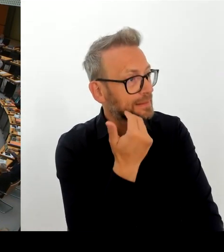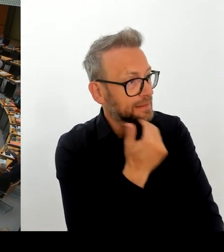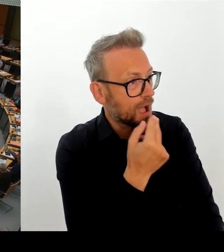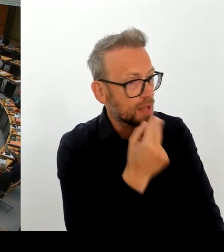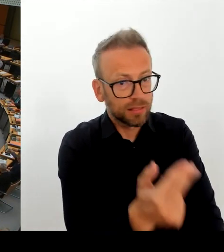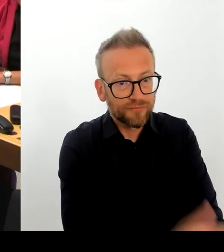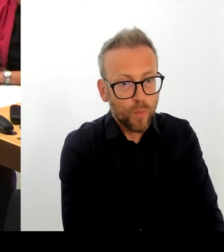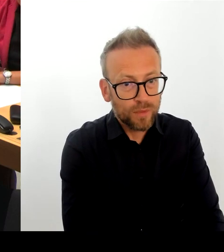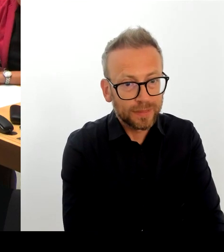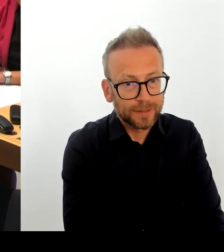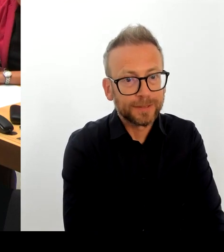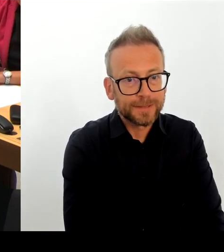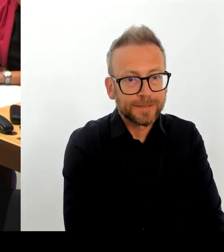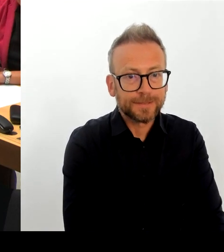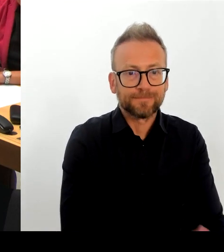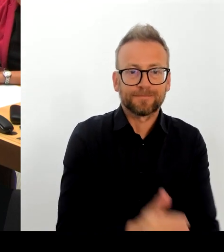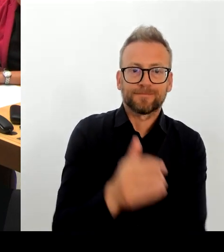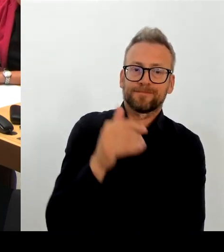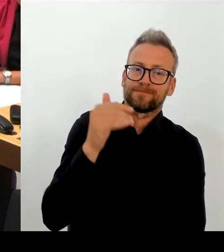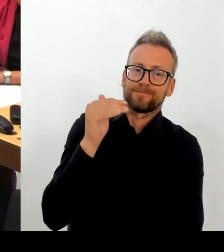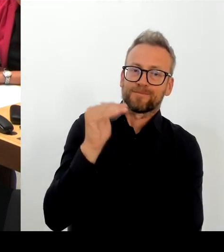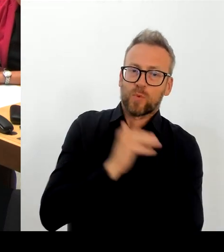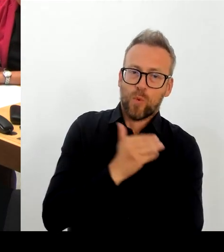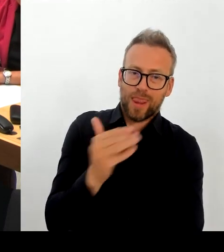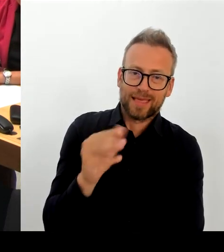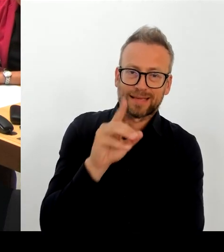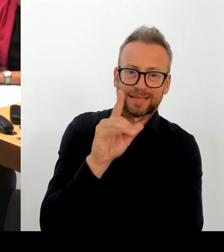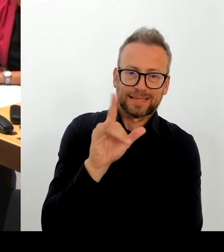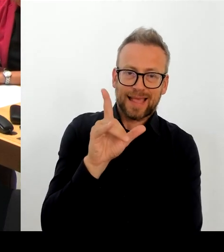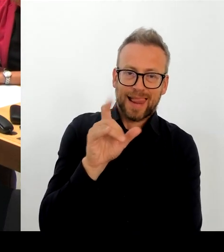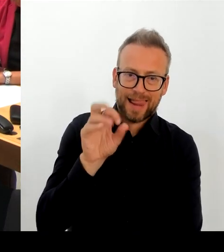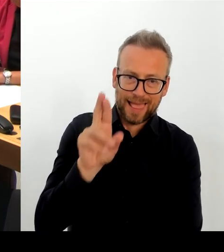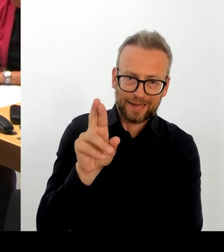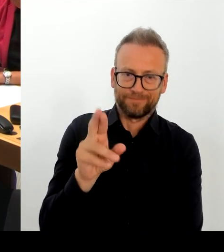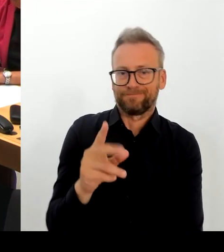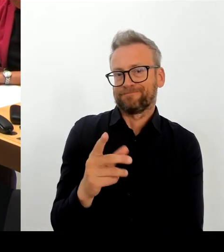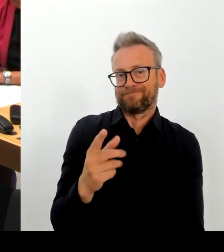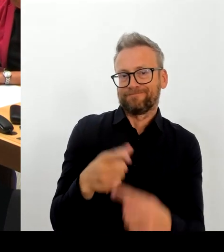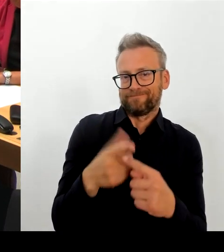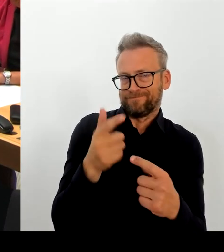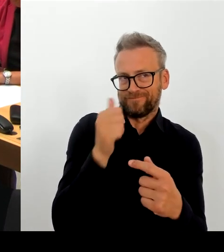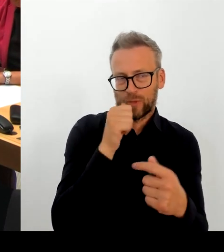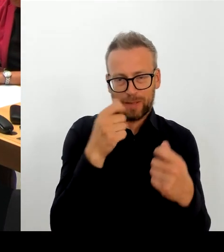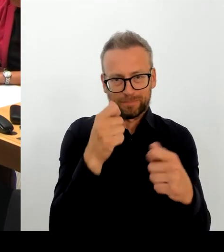Zur Zeitfolge am 24. August haben wir davon Kenntnis bekommen von